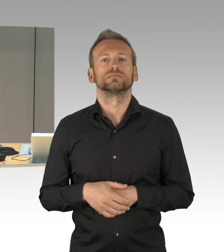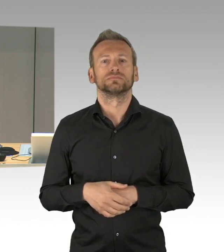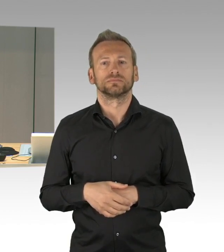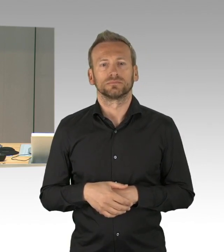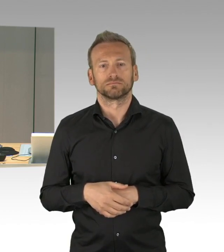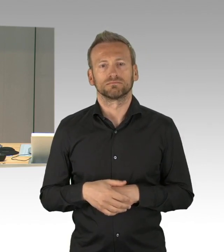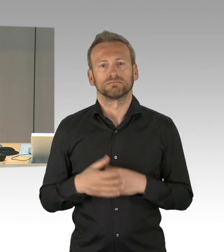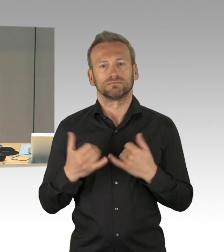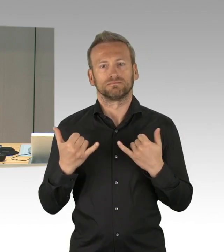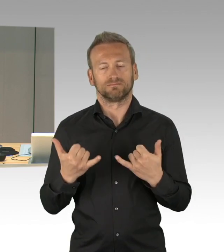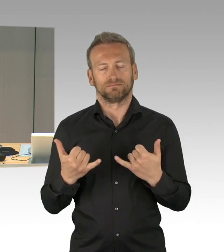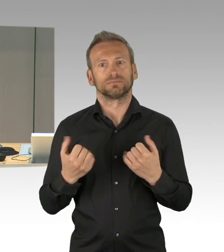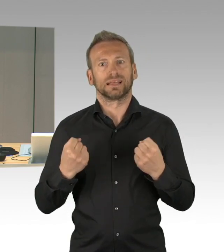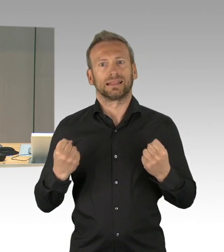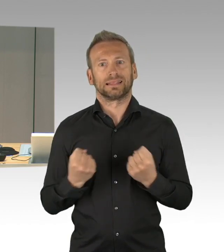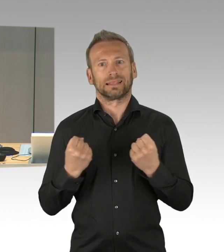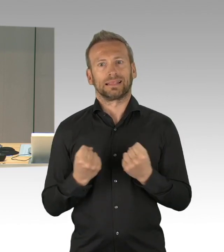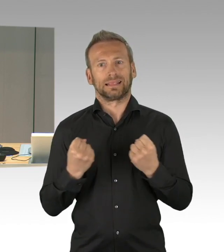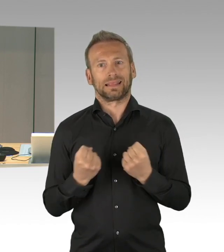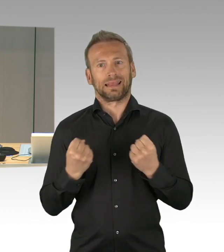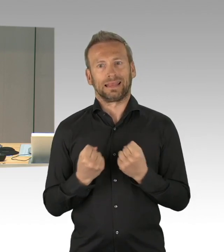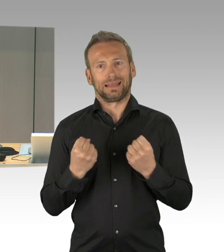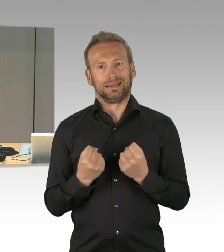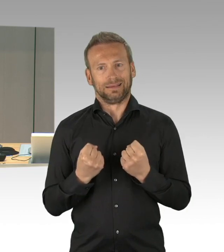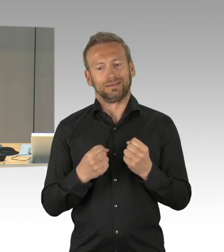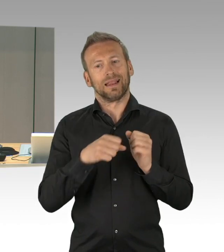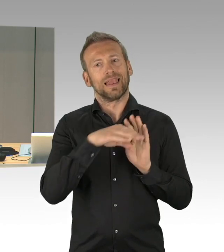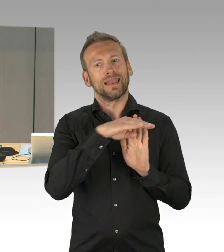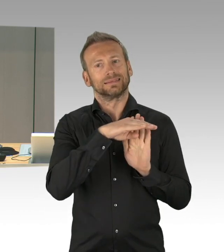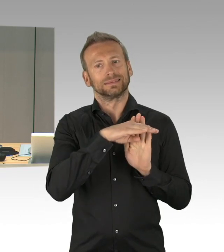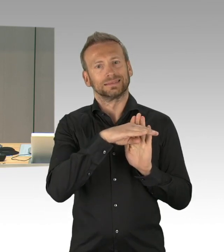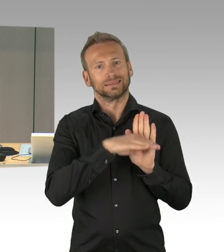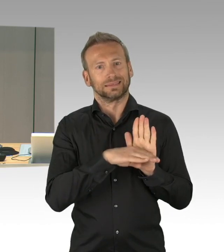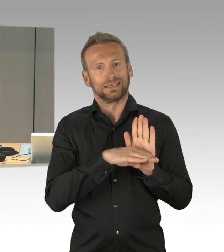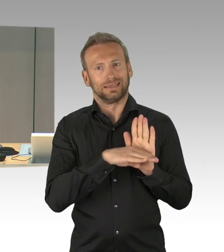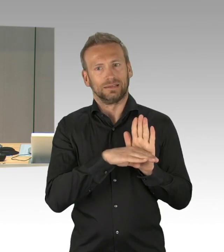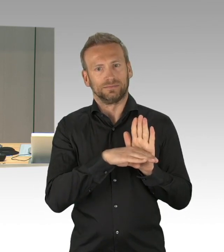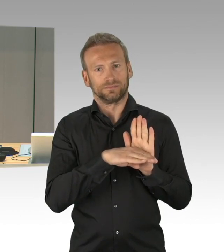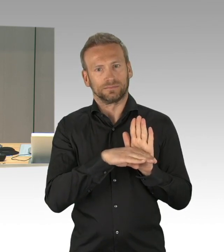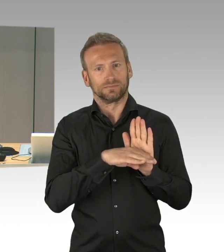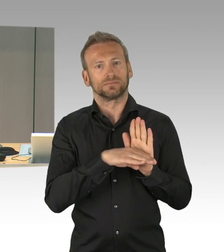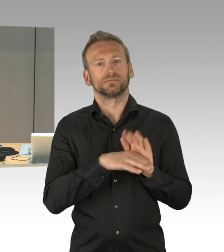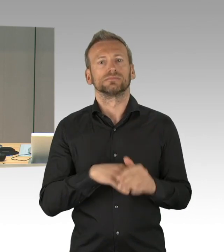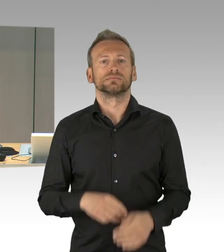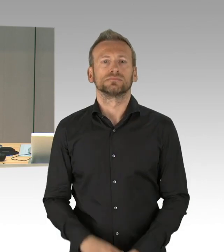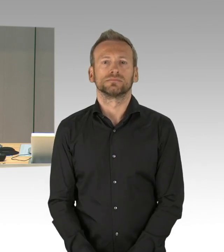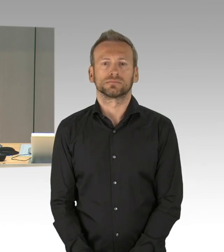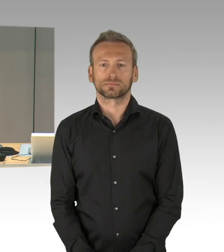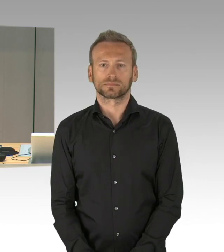Keine Verständigung wurde erzielt zur Dringlichkeit des Ihnen zur Verfügung gestellten Antrages der AfD-Fraktion